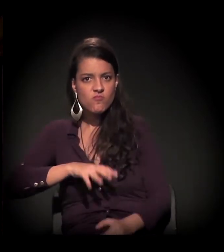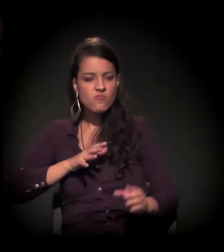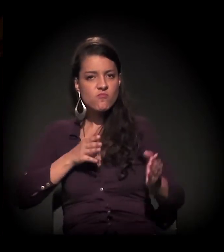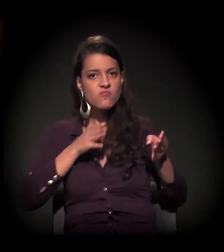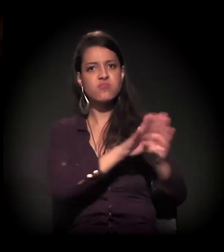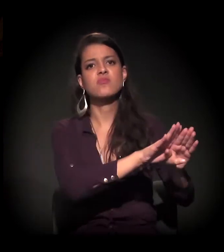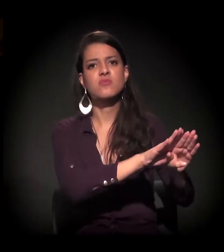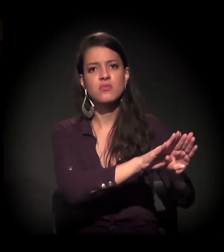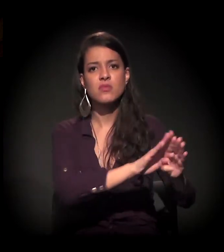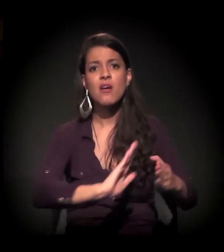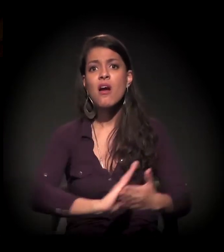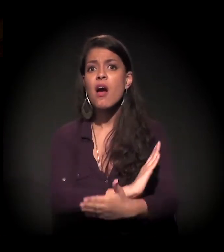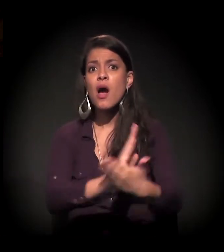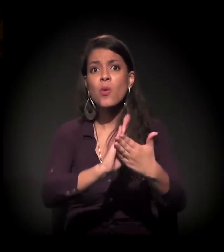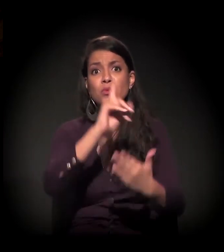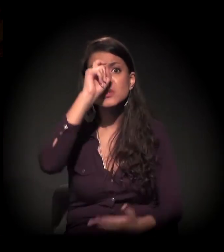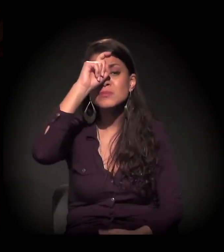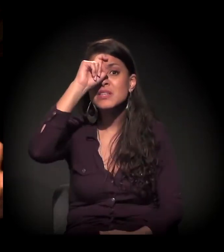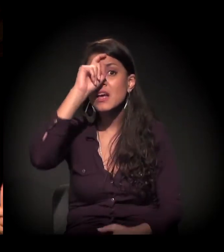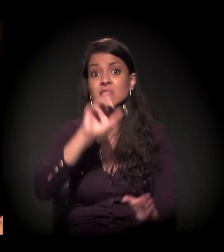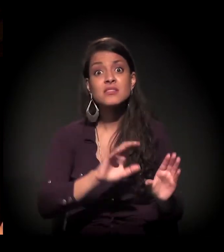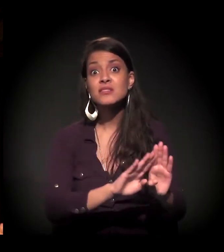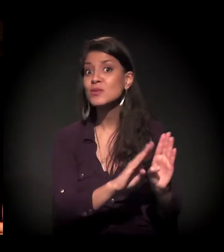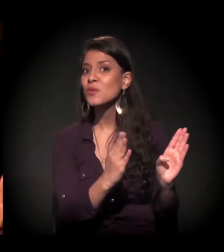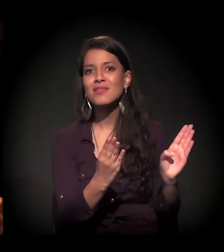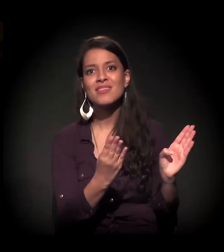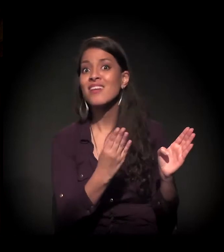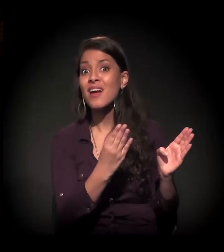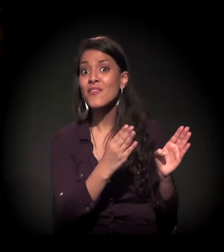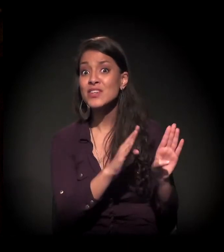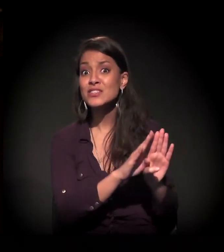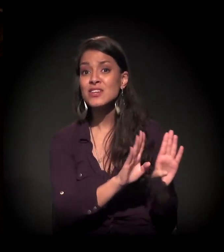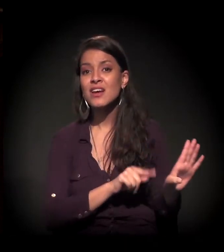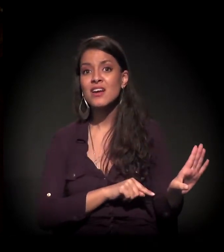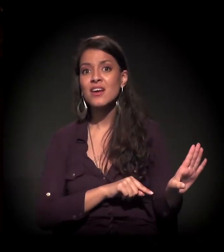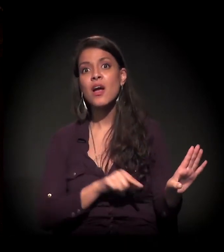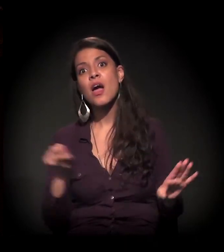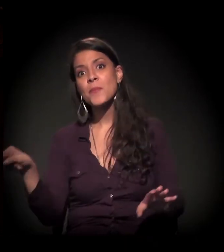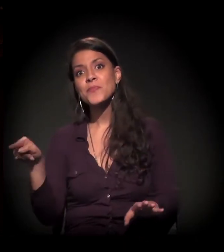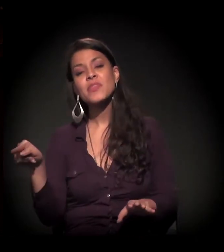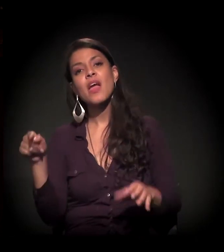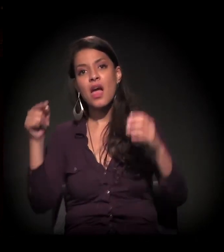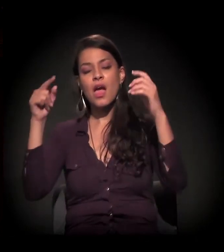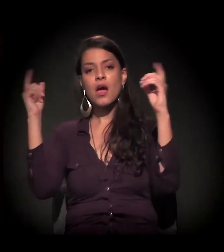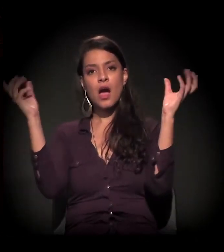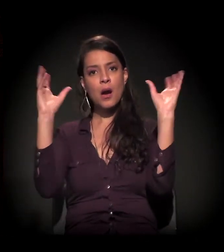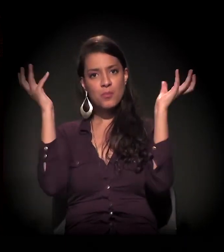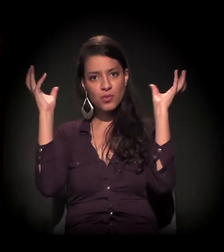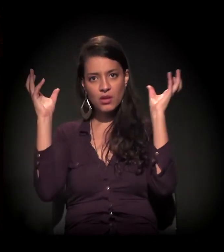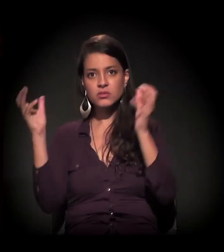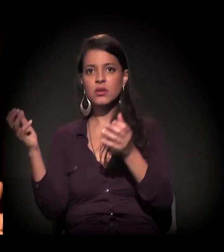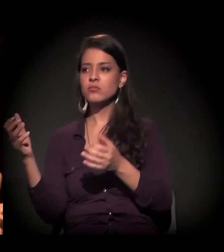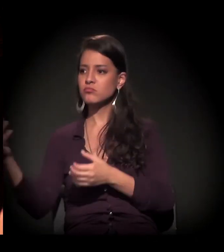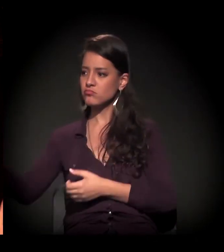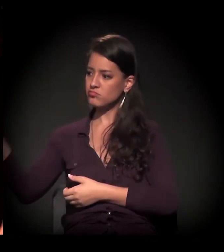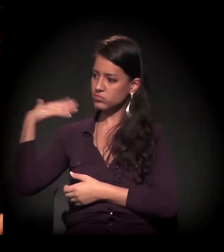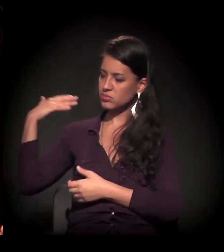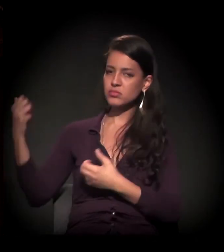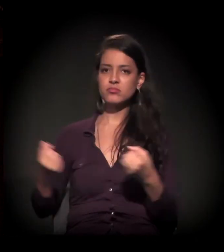Existem hospitais que não estavam abertos, que a ambulância, ou veículo chegava e o hospital não estava aberto